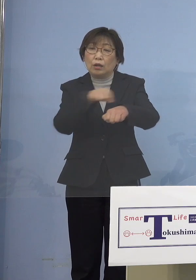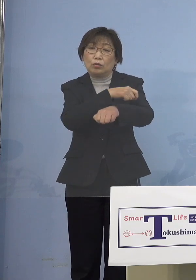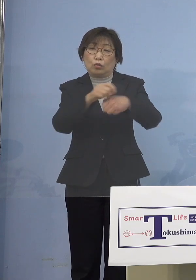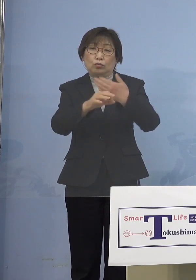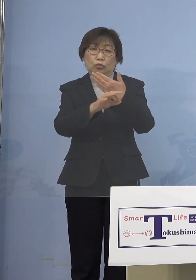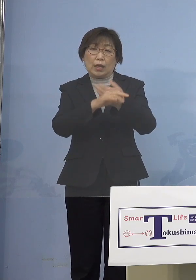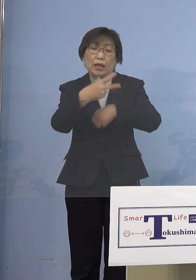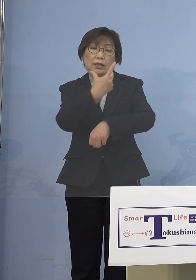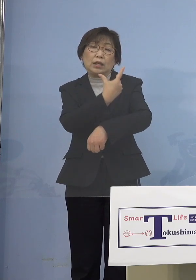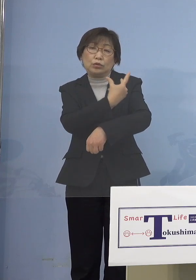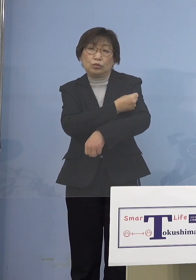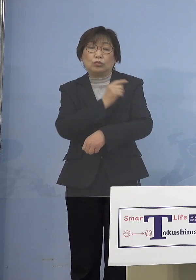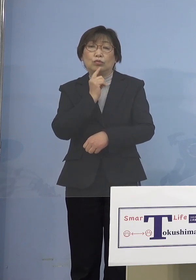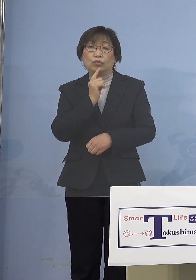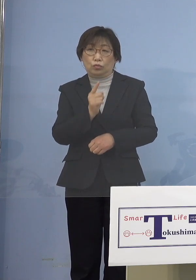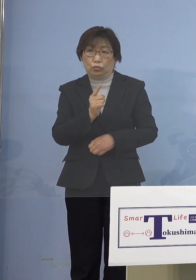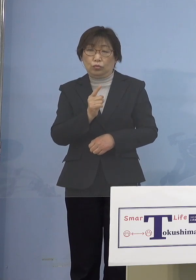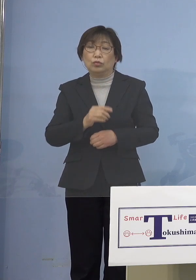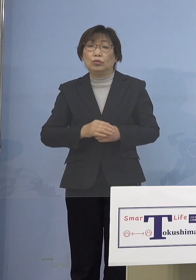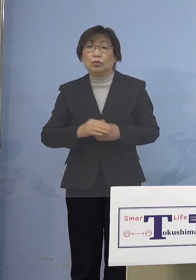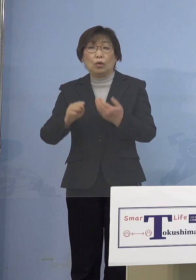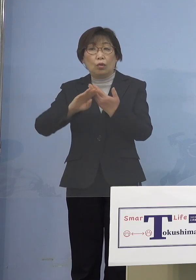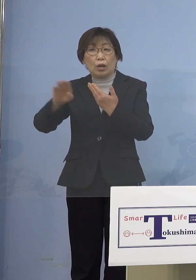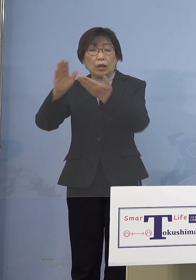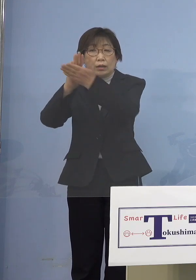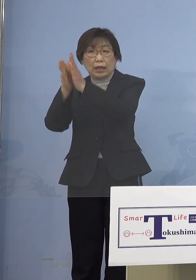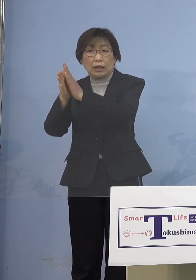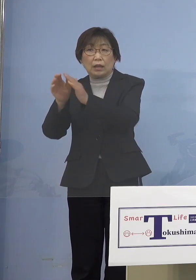なかなか他ではやって いないことをやろうと